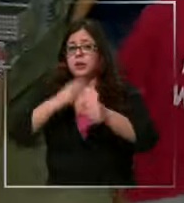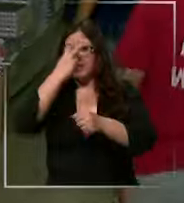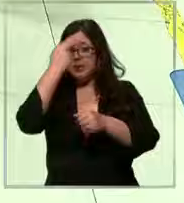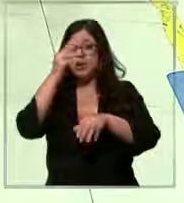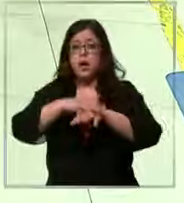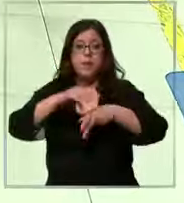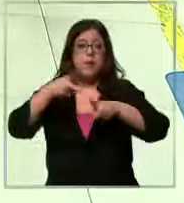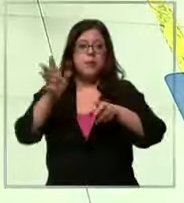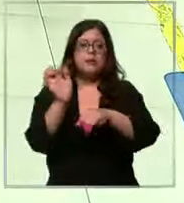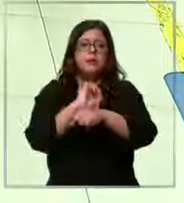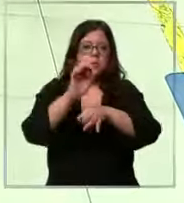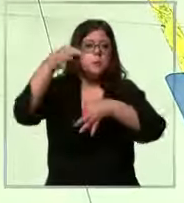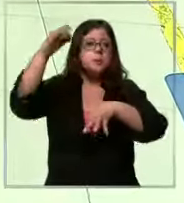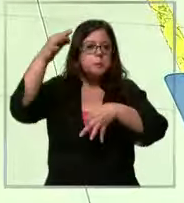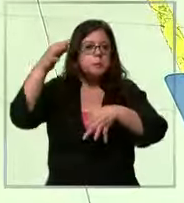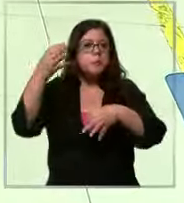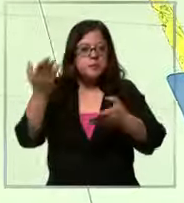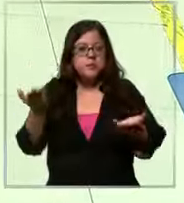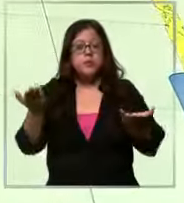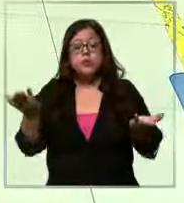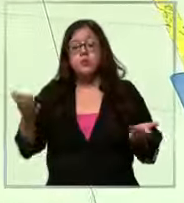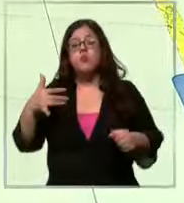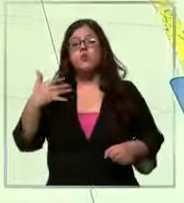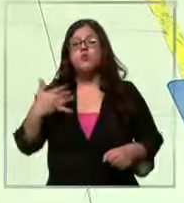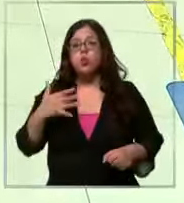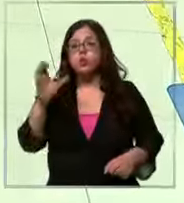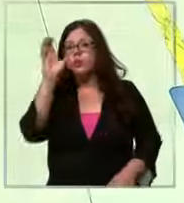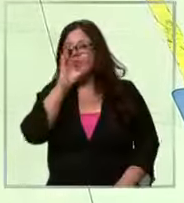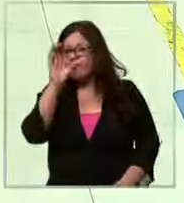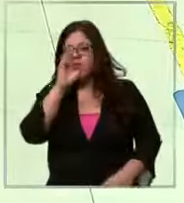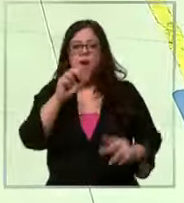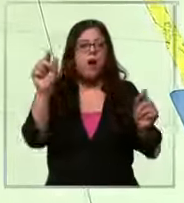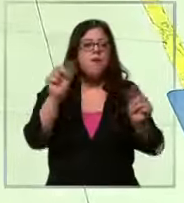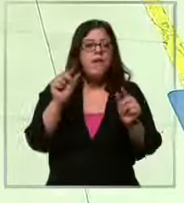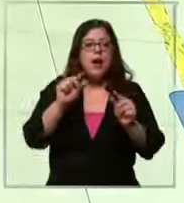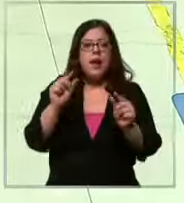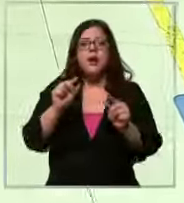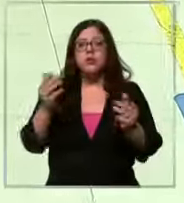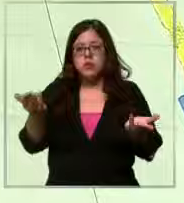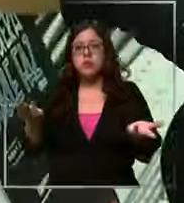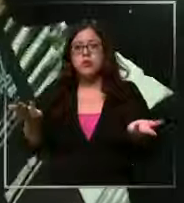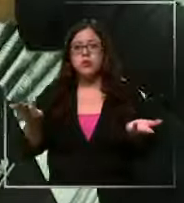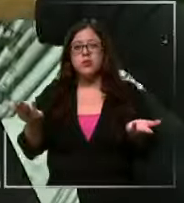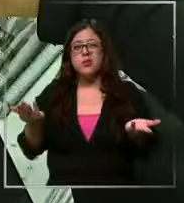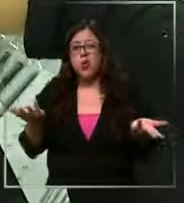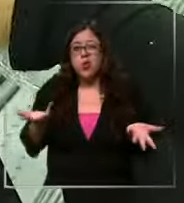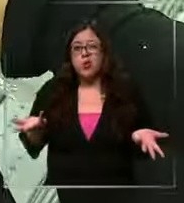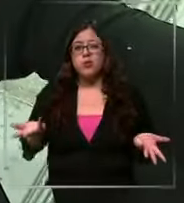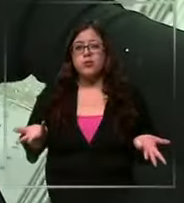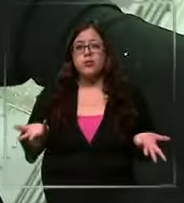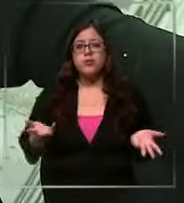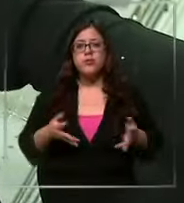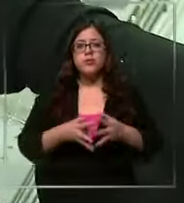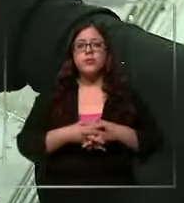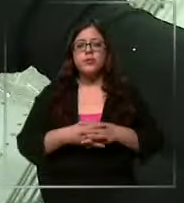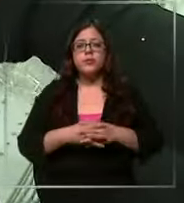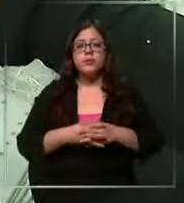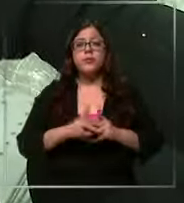circulación Por ende es clave Buscar la economía para el bolsillo De qué forma enun cosas comprar